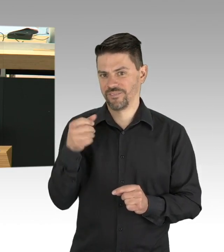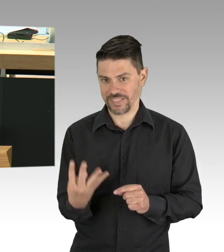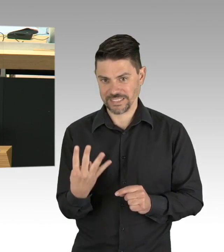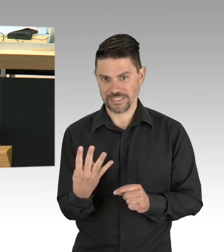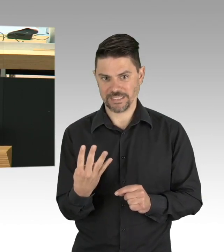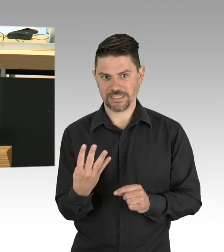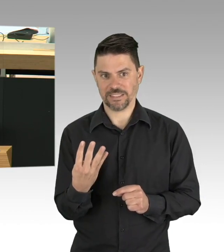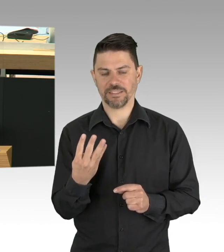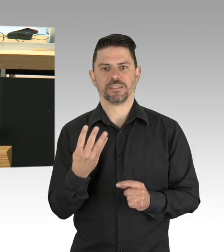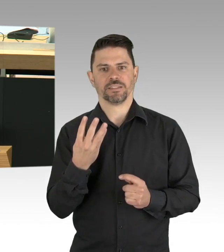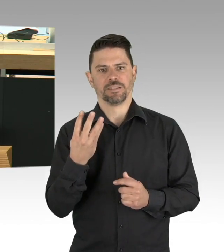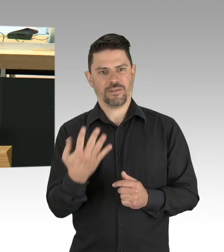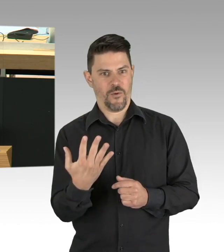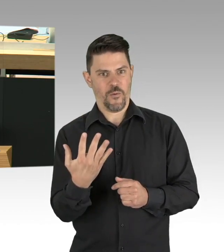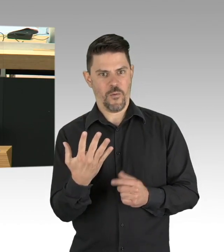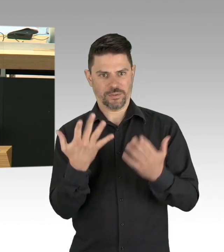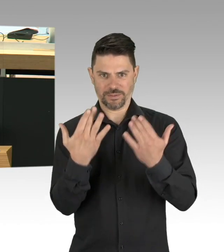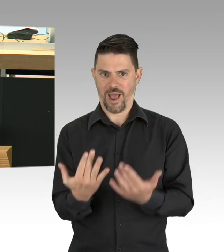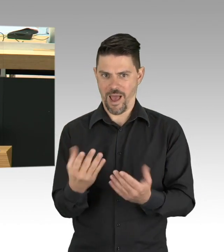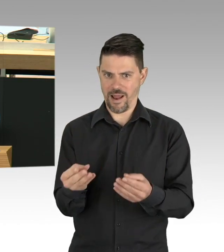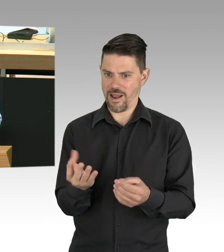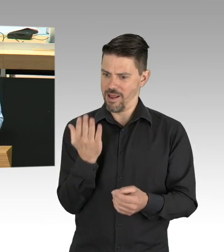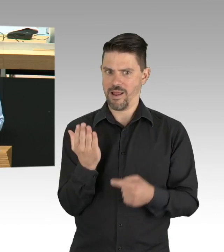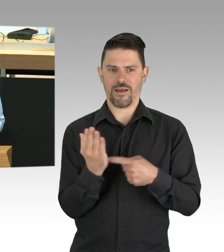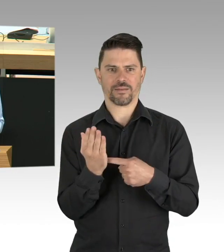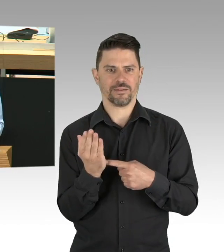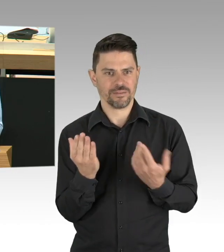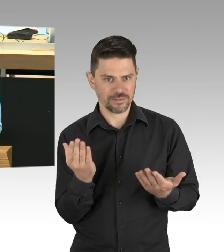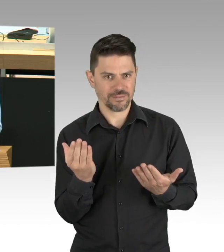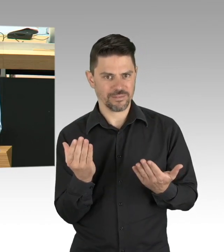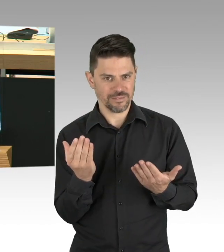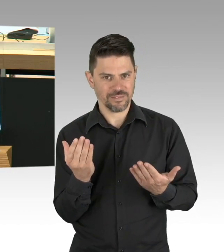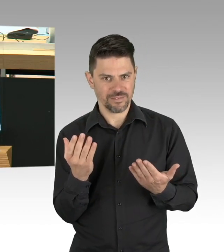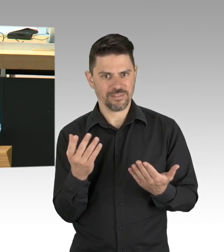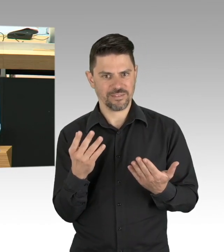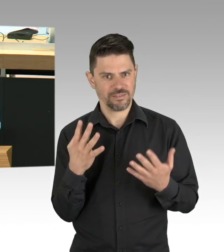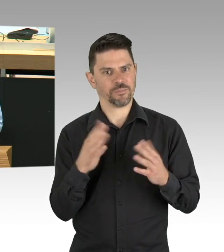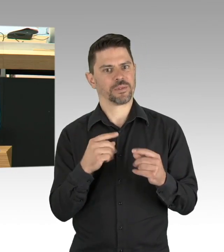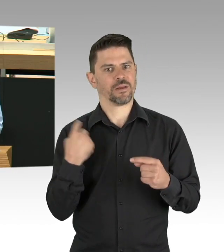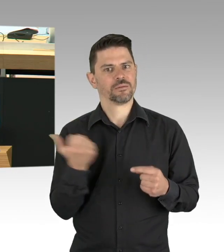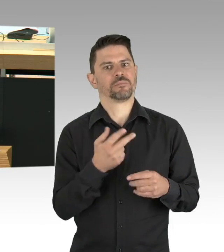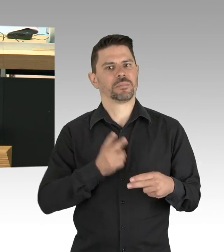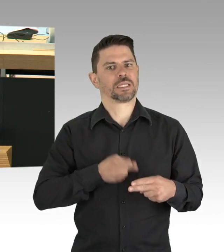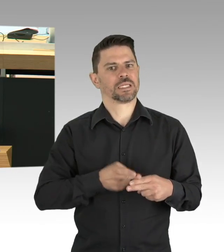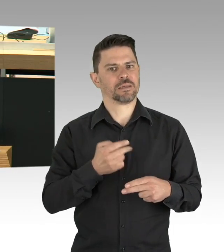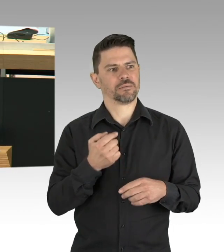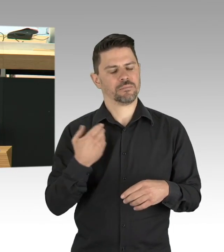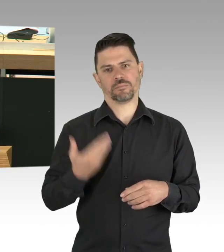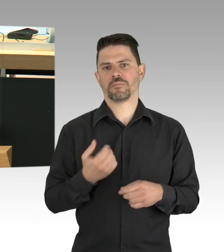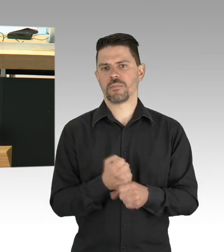momentan liegen wir bei fast 30 Tagen. Es wurden schnell Cafés, Bars und Clubs geschlossen, eine Woche später nach Verständigung zwischen Bund und Ländern,